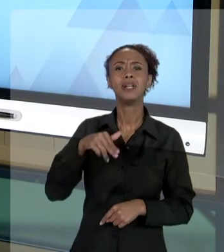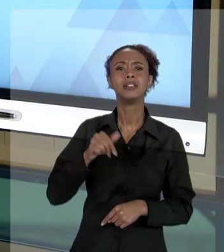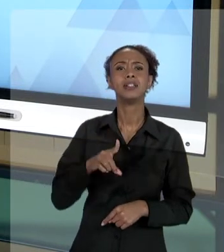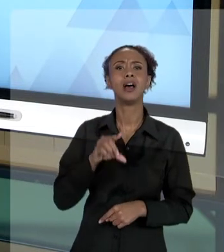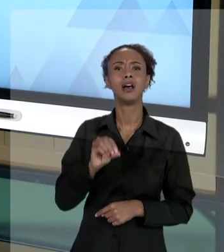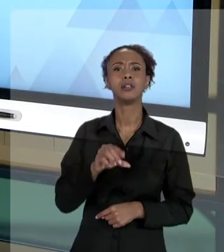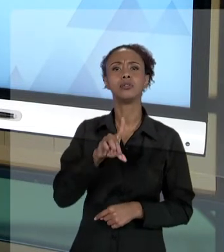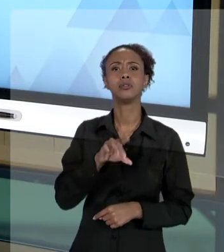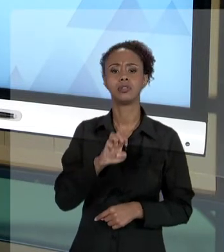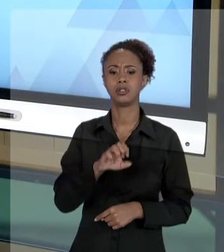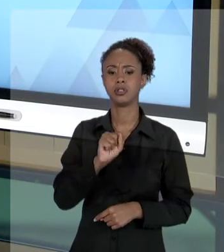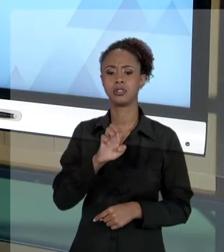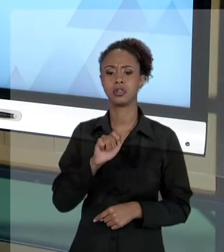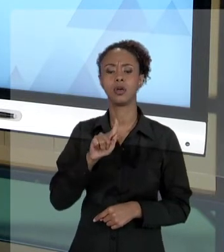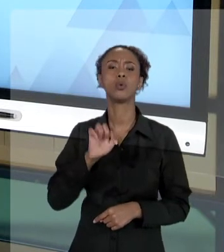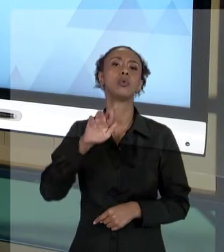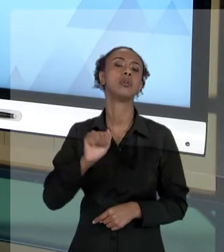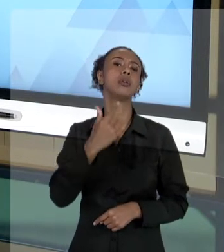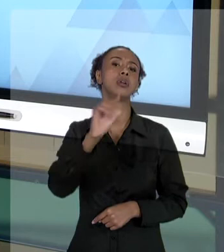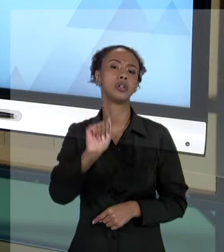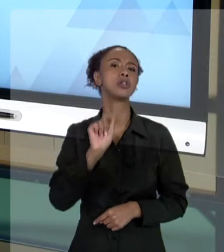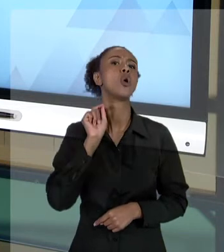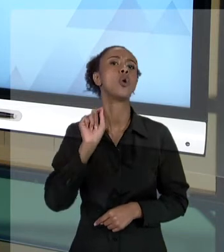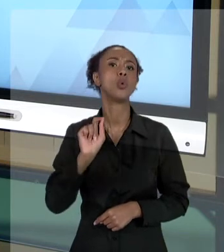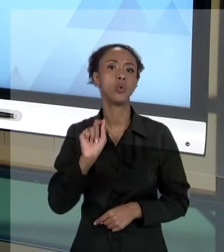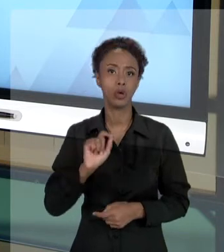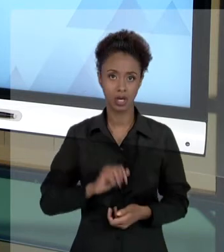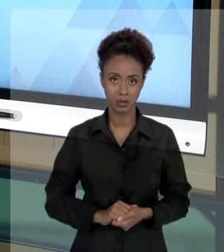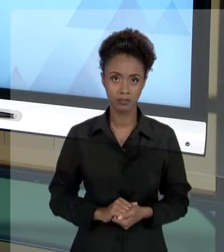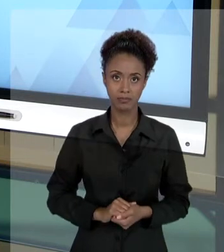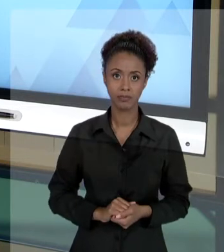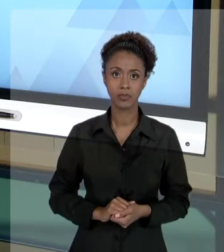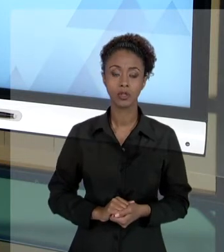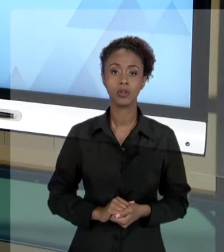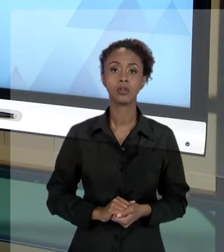DIREITO LÍQUIDO E CERTO DO USUÁRIO QUE É VIOLADO